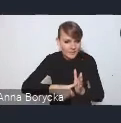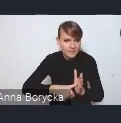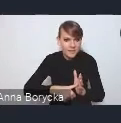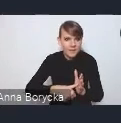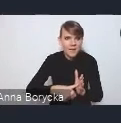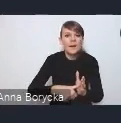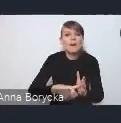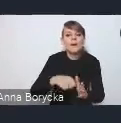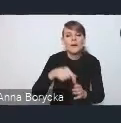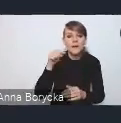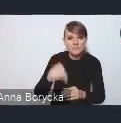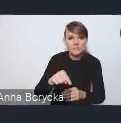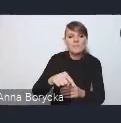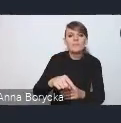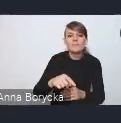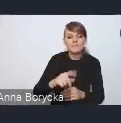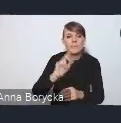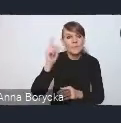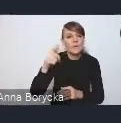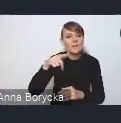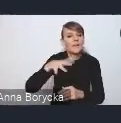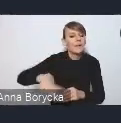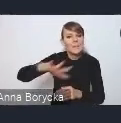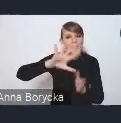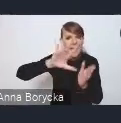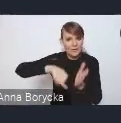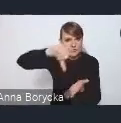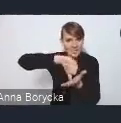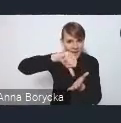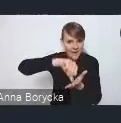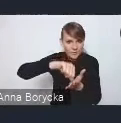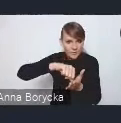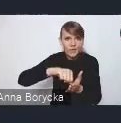zwłaszcza w centrach miast, na ten ruch samochodowy,